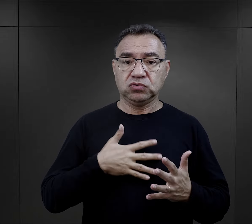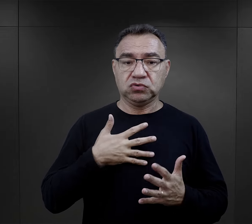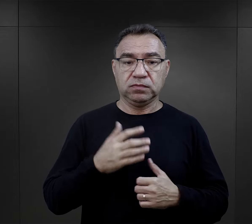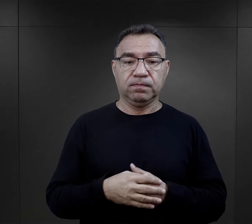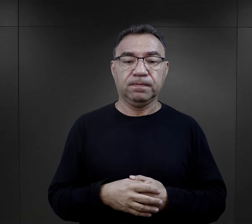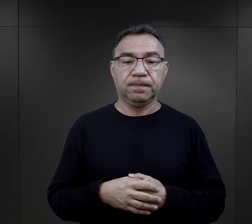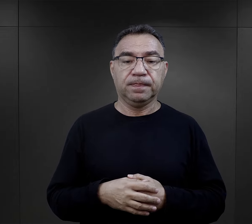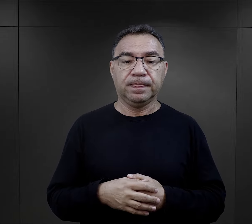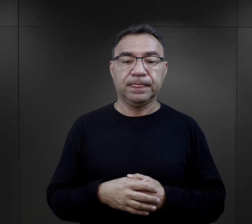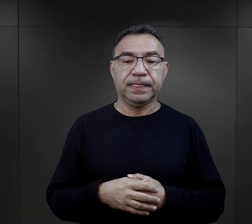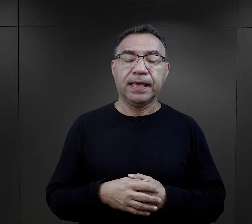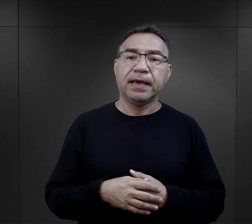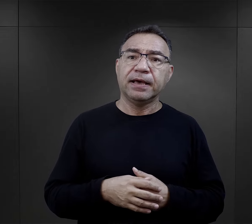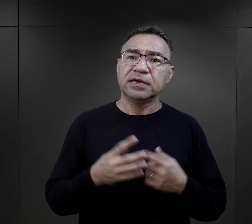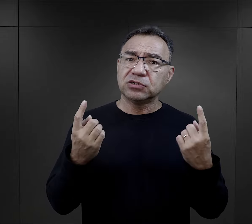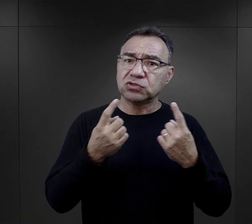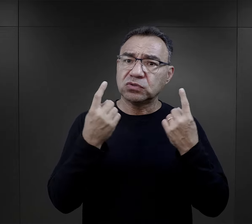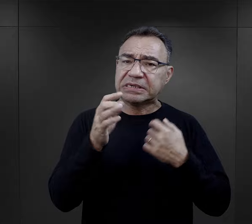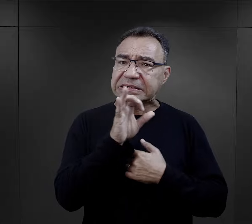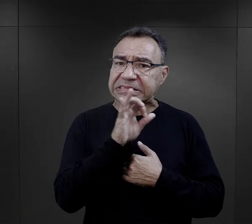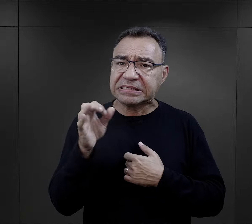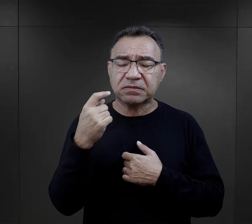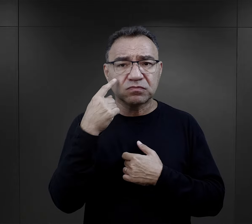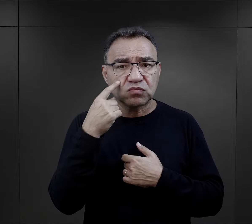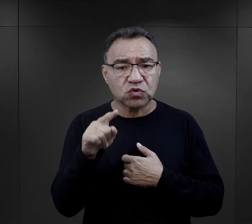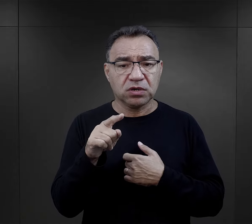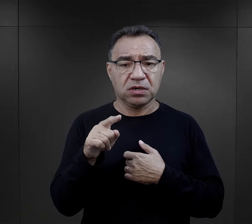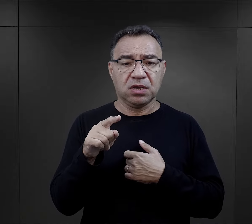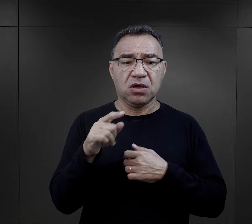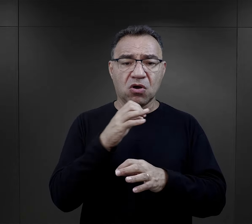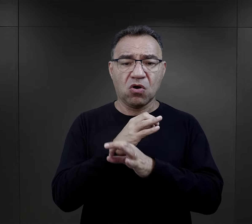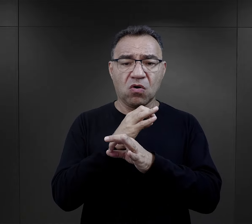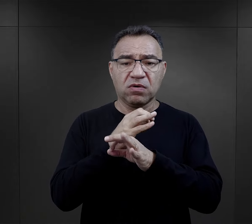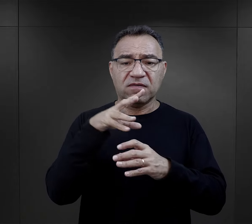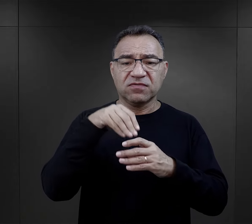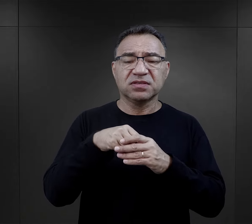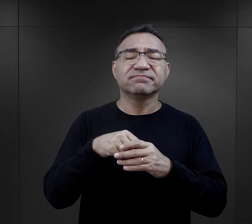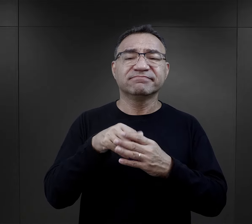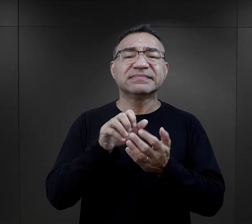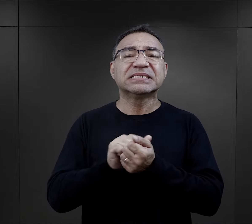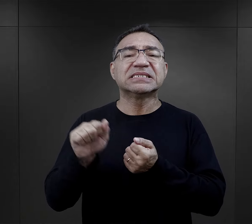Szczególną sytuację możemy zaobserwować w momencie, kiedy Auschwitz staje się także ośrodkiem zagłady Żydów.